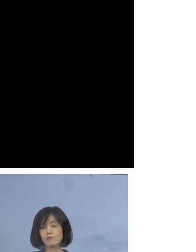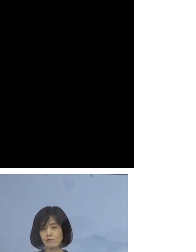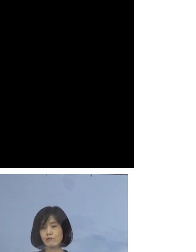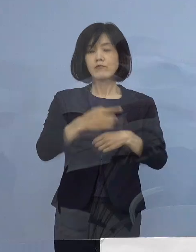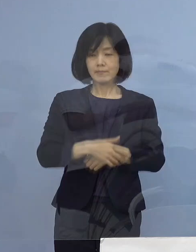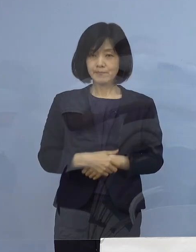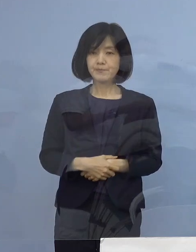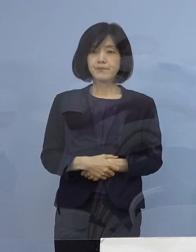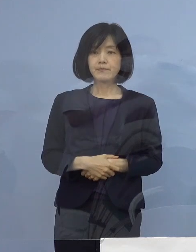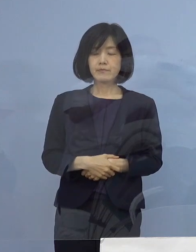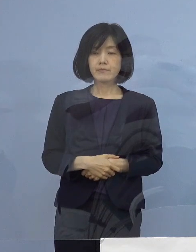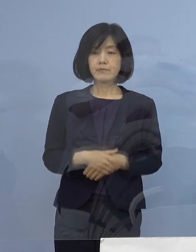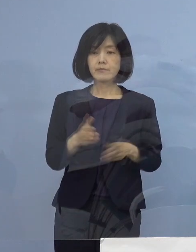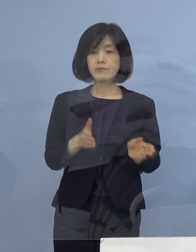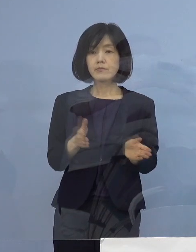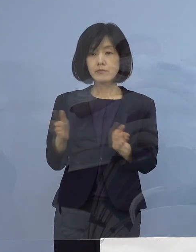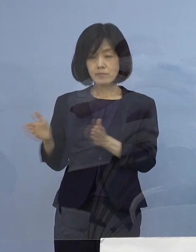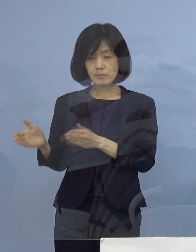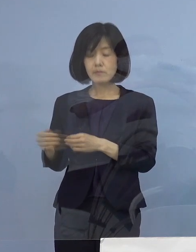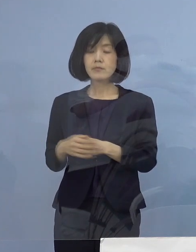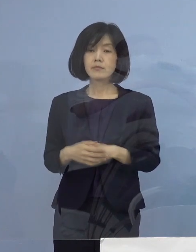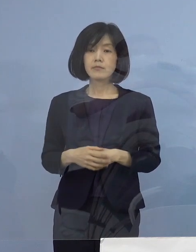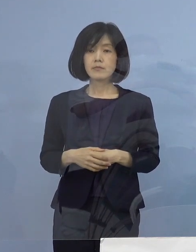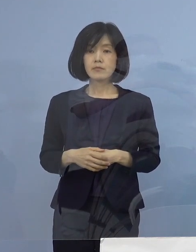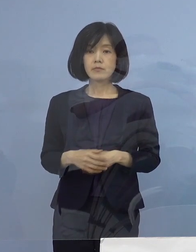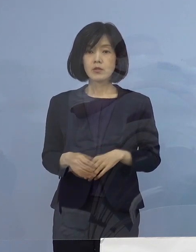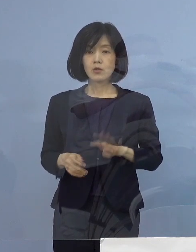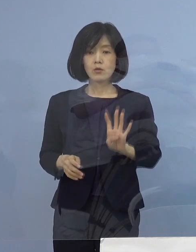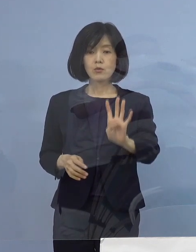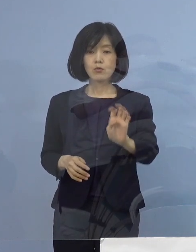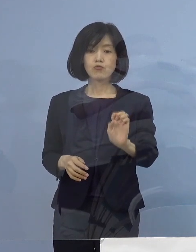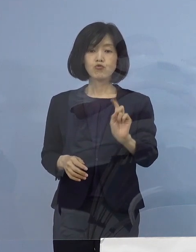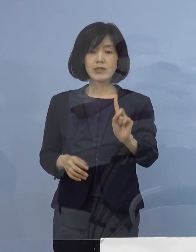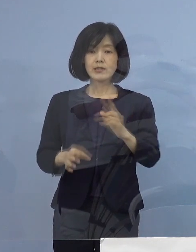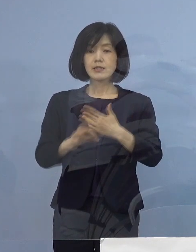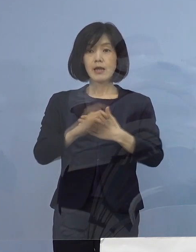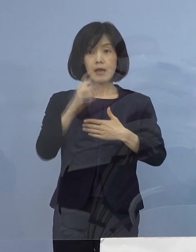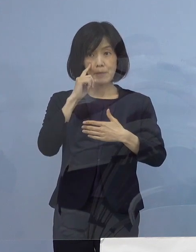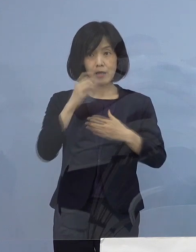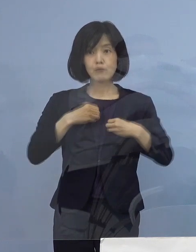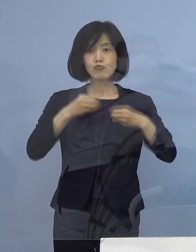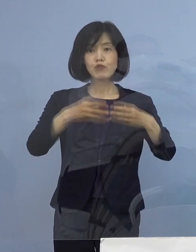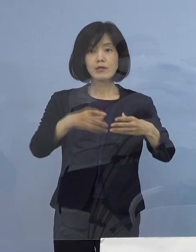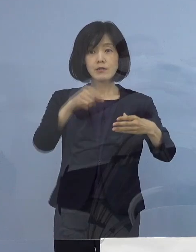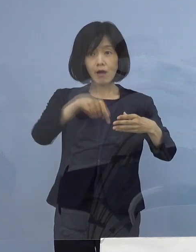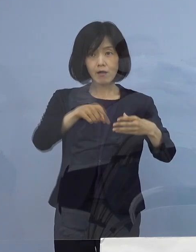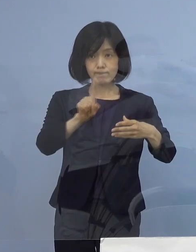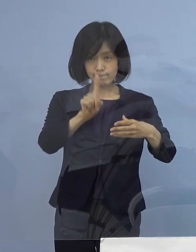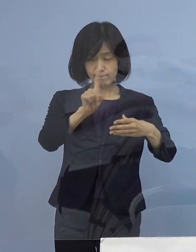それでは続きまして、今度は 41例目のクラスターについてであります